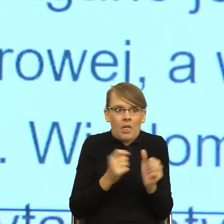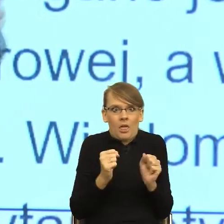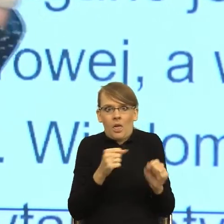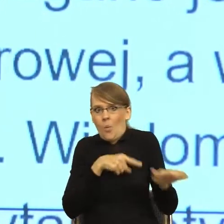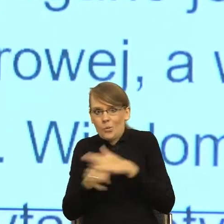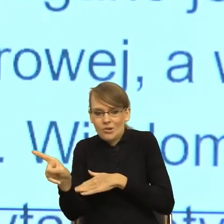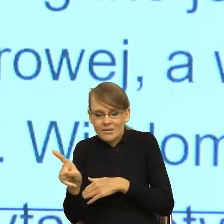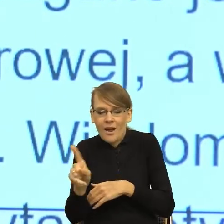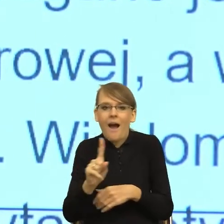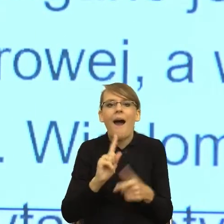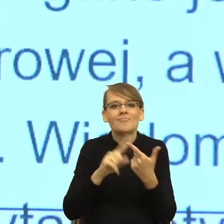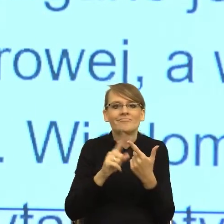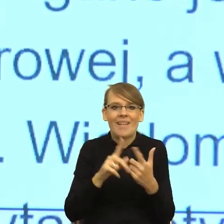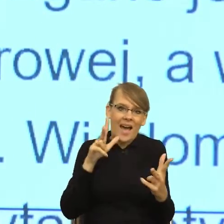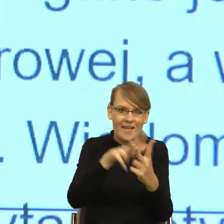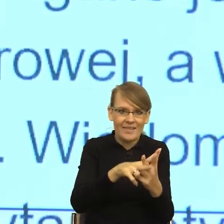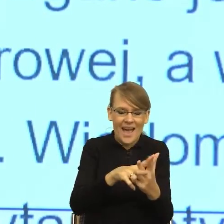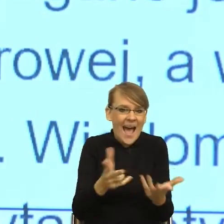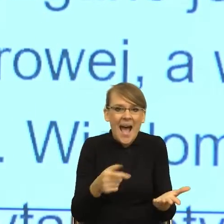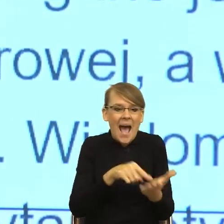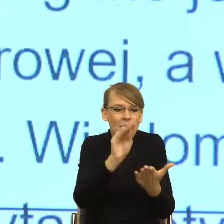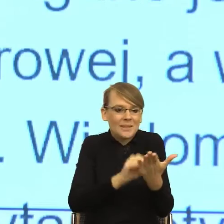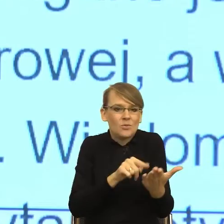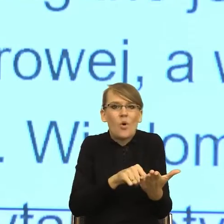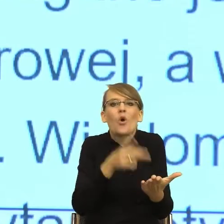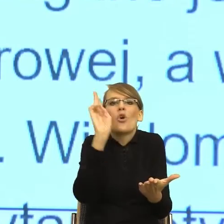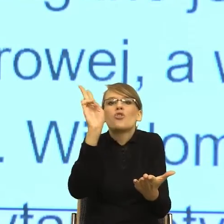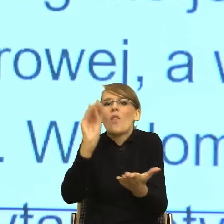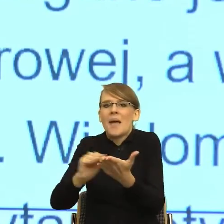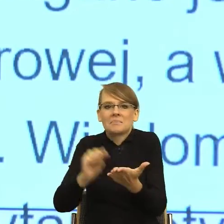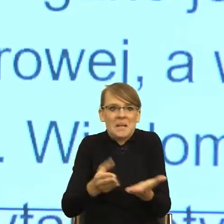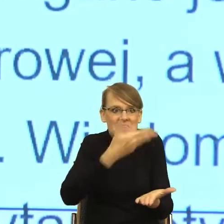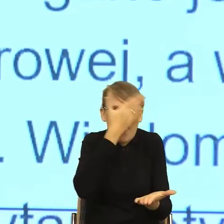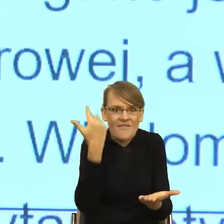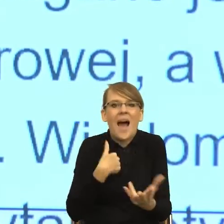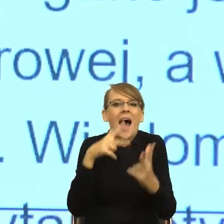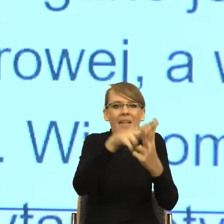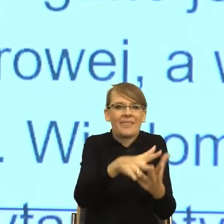Bezosobowość tego pisma sprawiła, że nie miałam kogo zaatakować, więc pierwsze było ucieczka. To znaczy, nawet jak teraz państwu